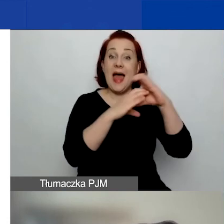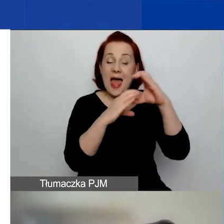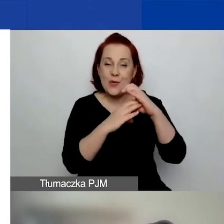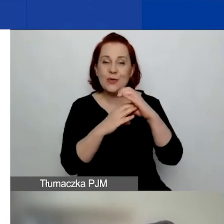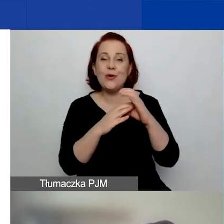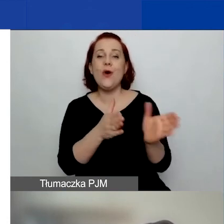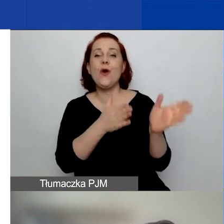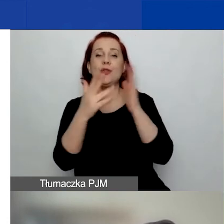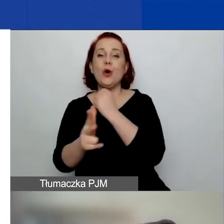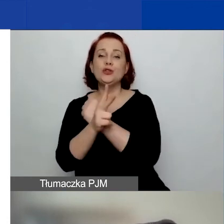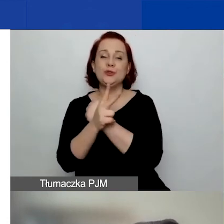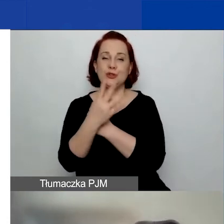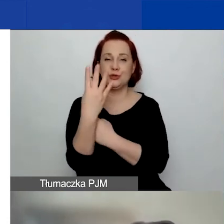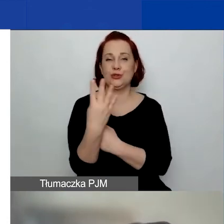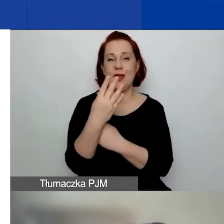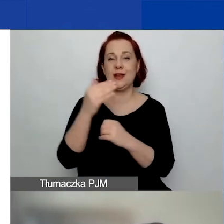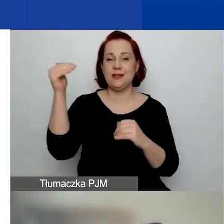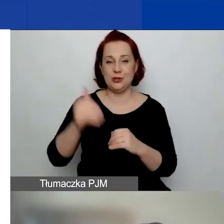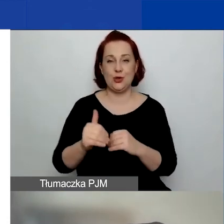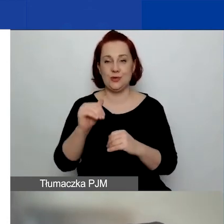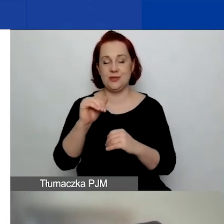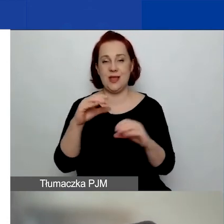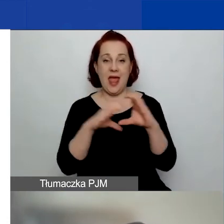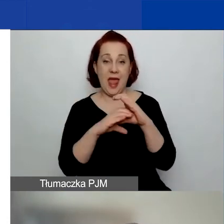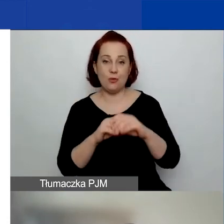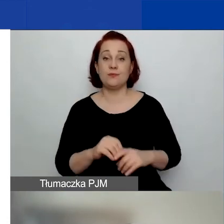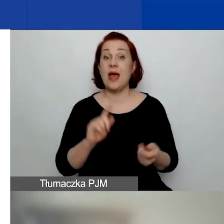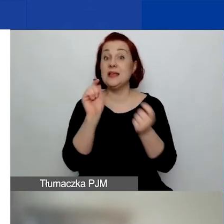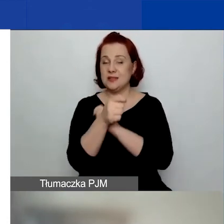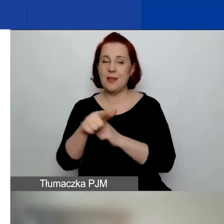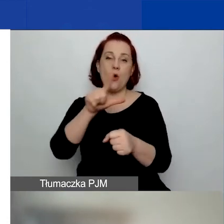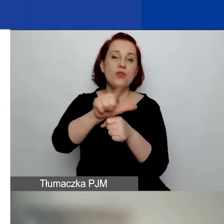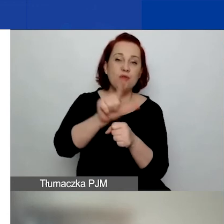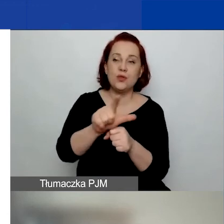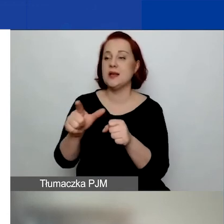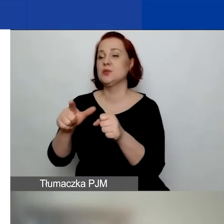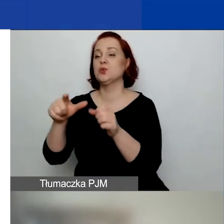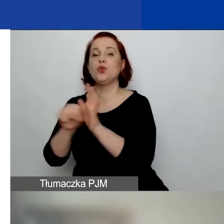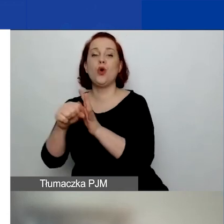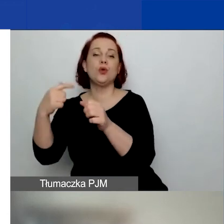Tutaj się to zmienia - od 12 do 20 miesięcy, ponieważ to jest dlatego,